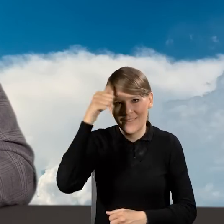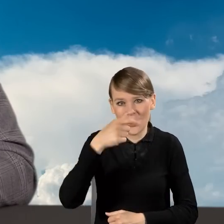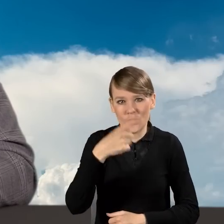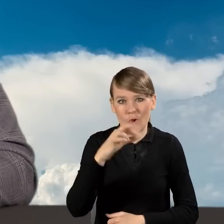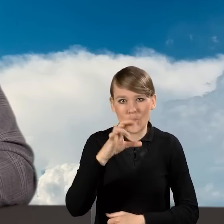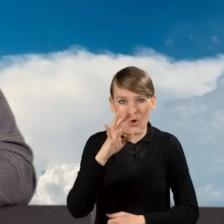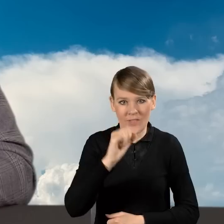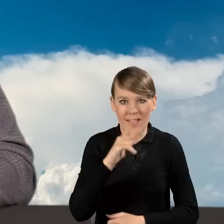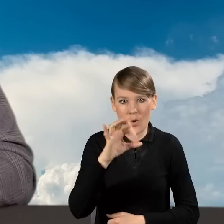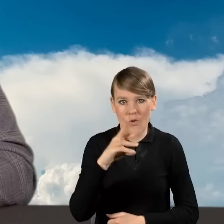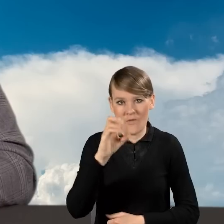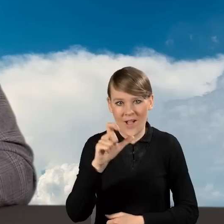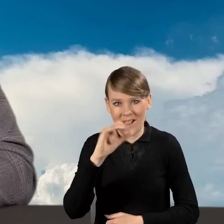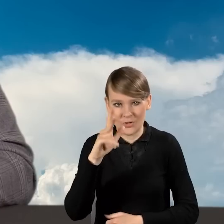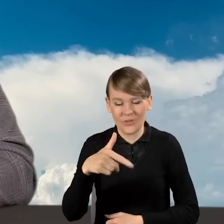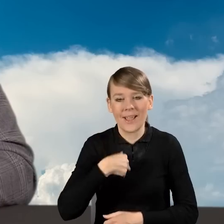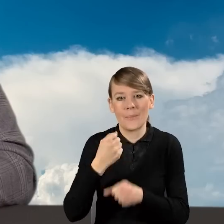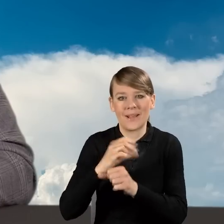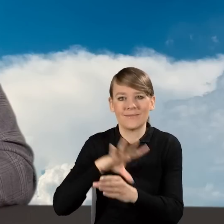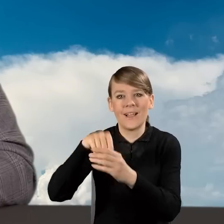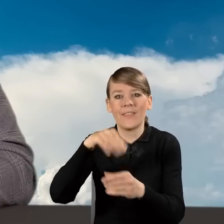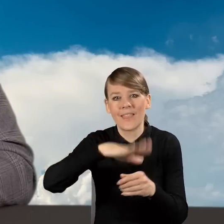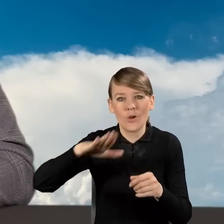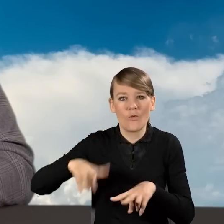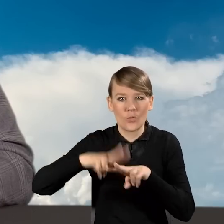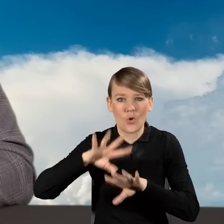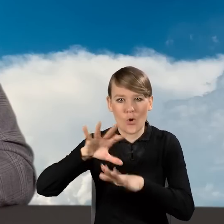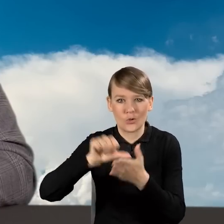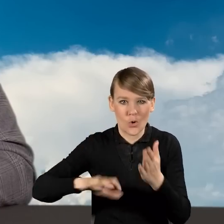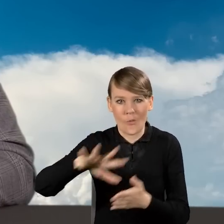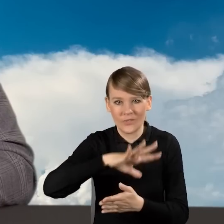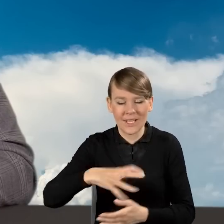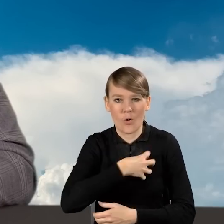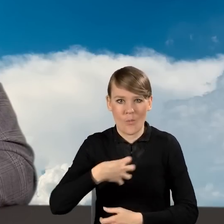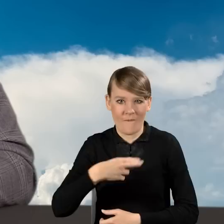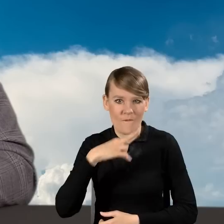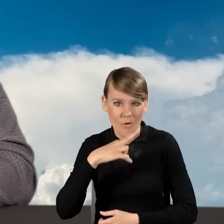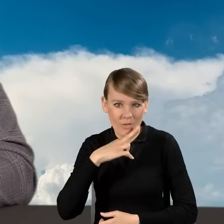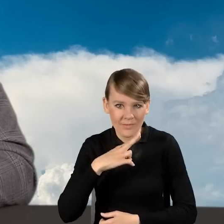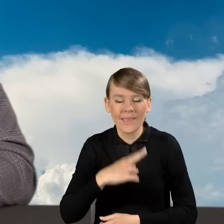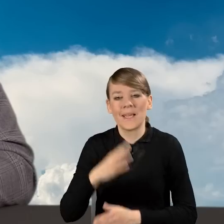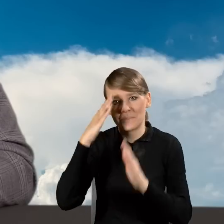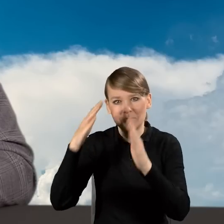pracuję w Narodowym Funduszu Ochrony Środowiska i Gospodarki Wodnej. Zajmuję się programem Czyste Powietrze.